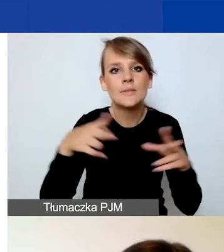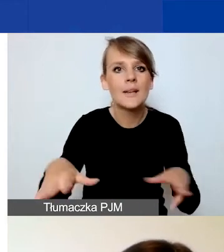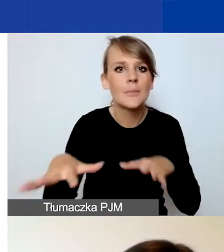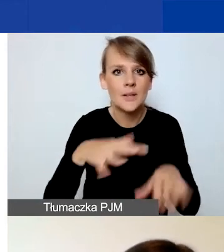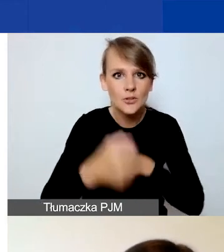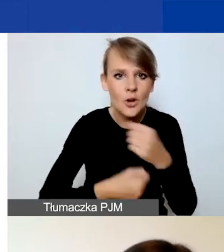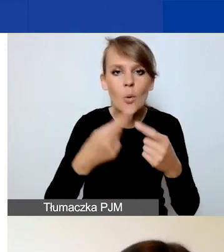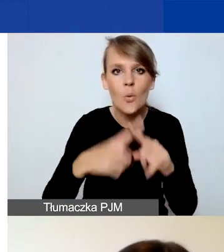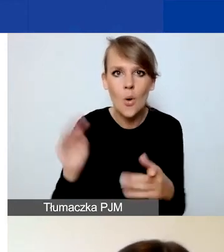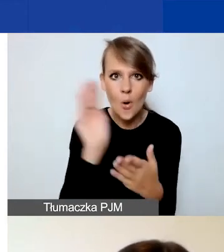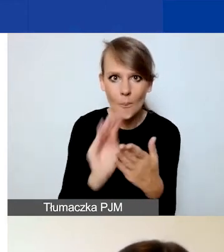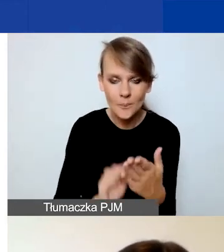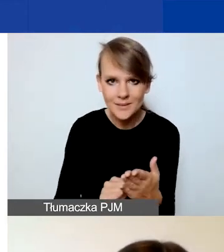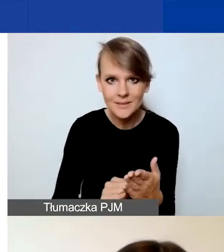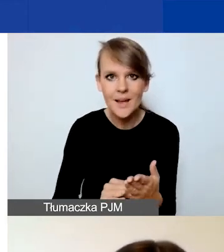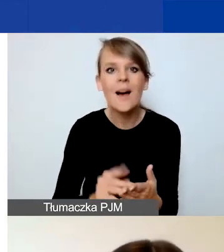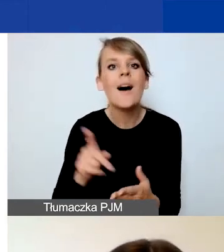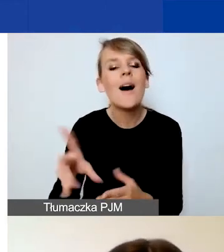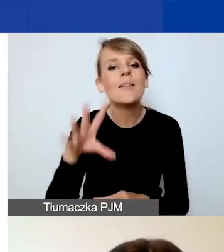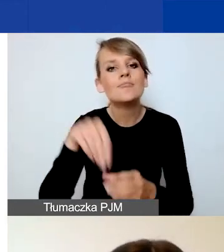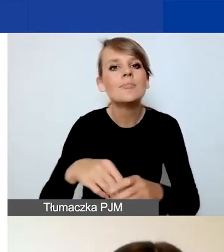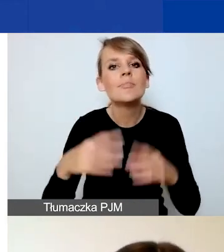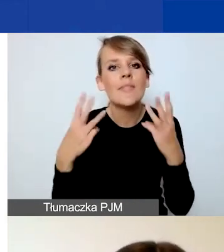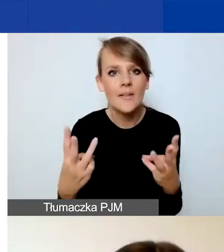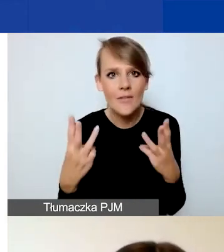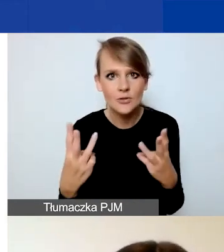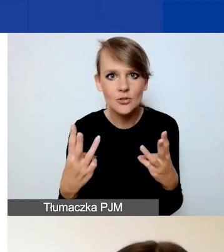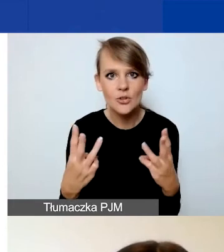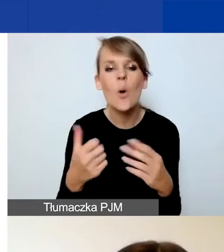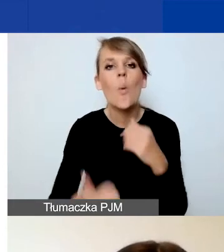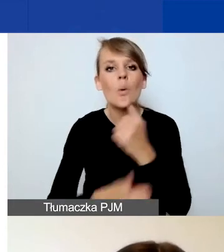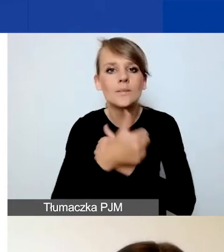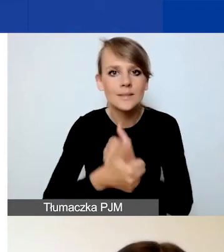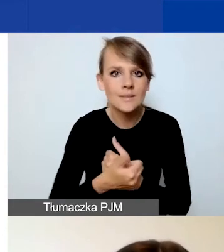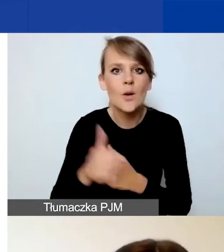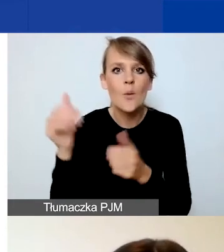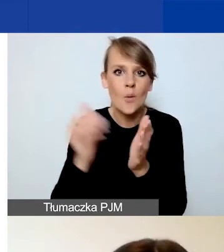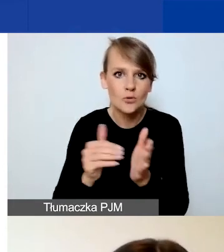I teraz te najważniejsze elementy. Uzasadnienie potrzeby podjęcia działań.